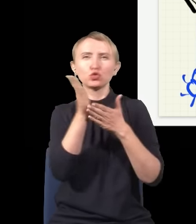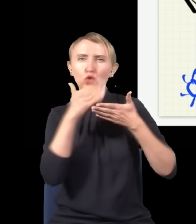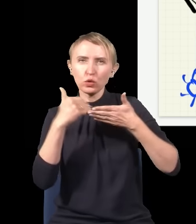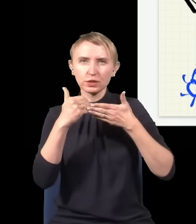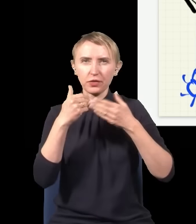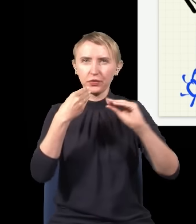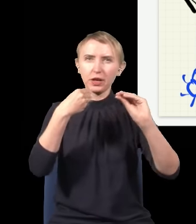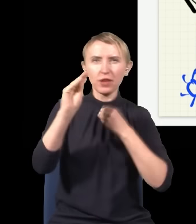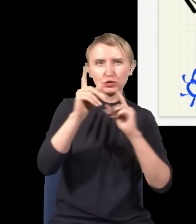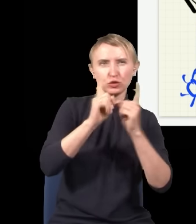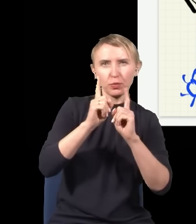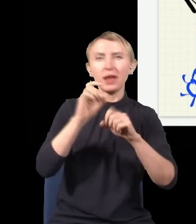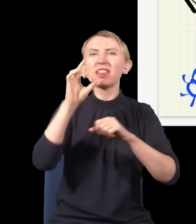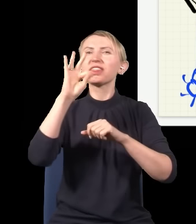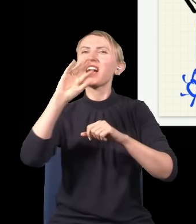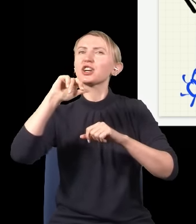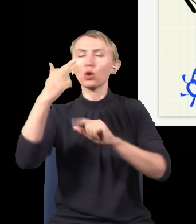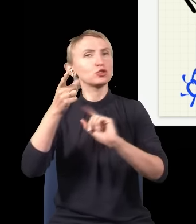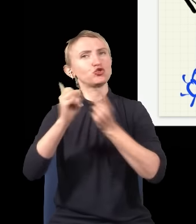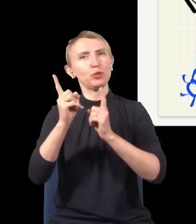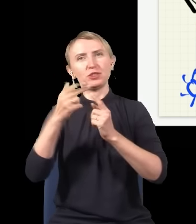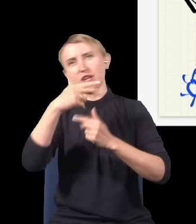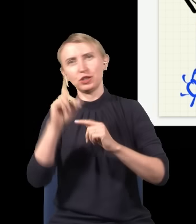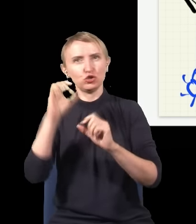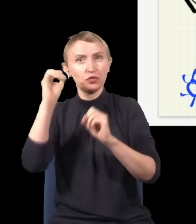z prędkością większą od prędkości światła, tzw. tachiony. Czy one istnieją, czy nie, tego nie wiemy,